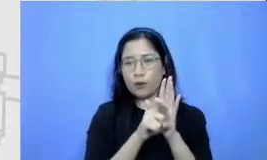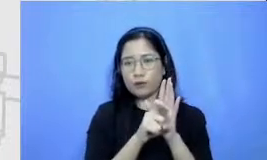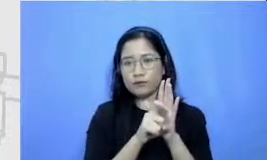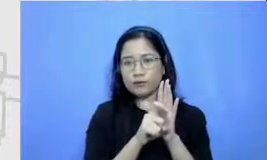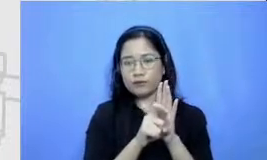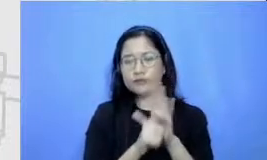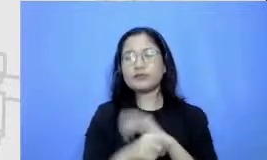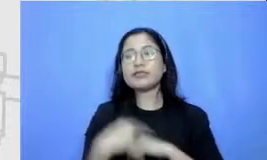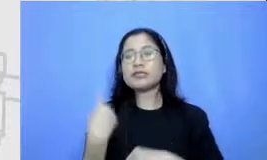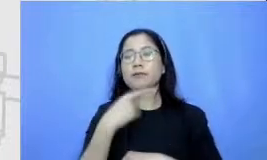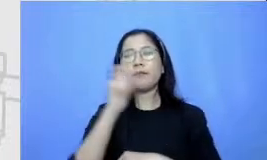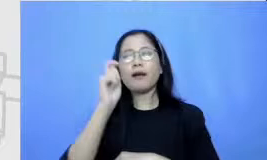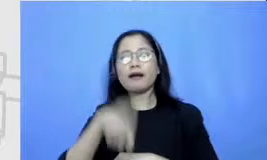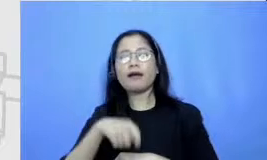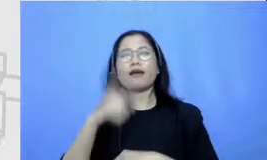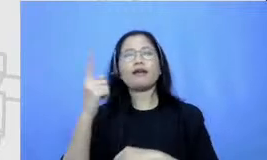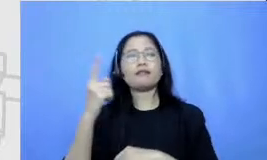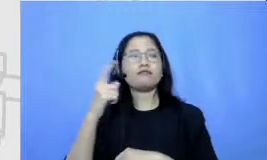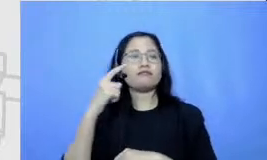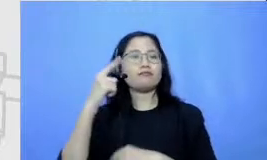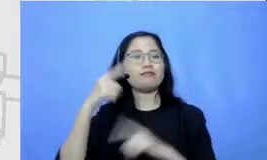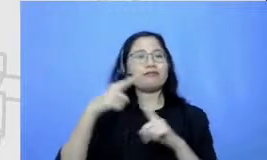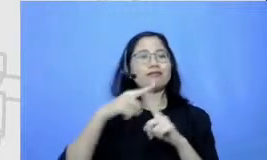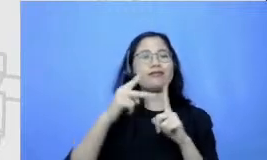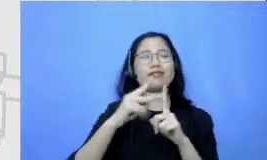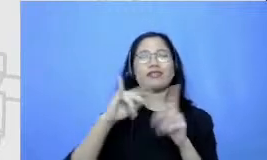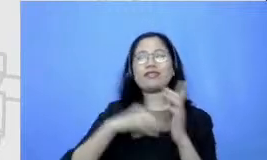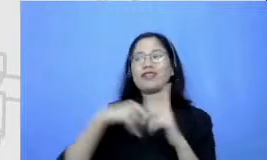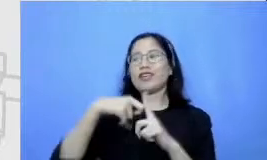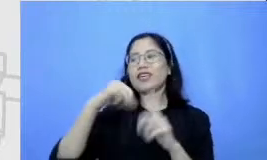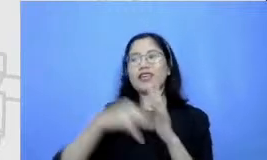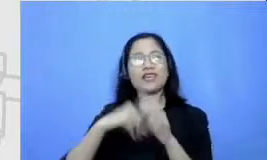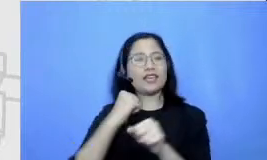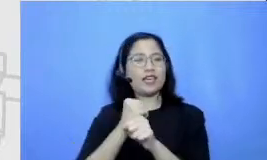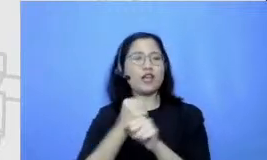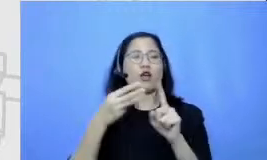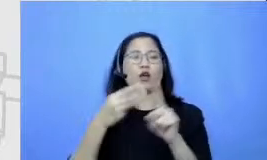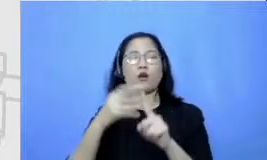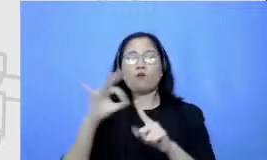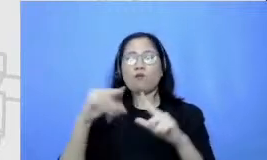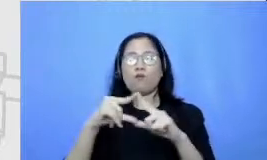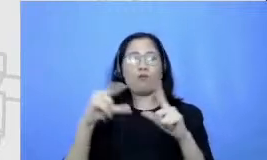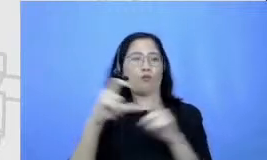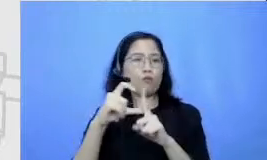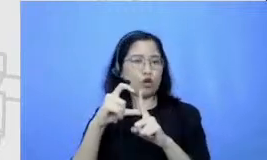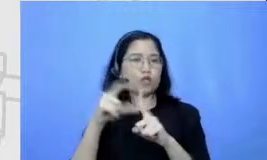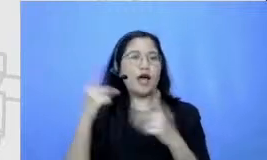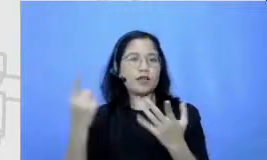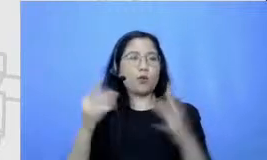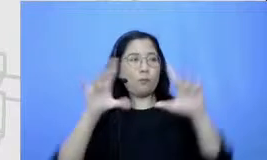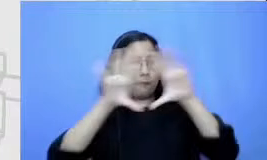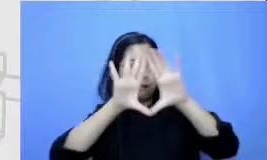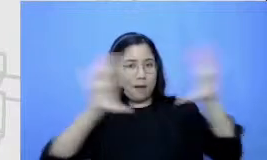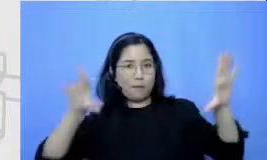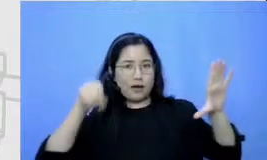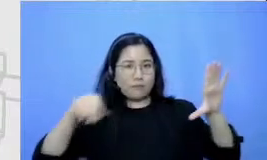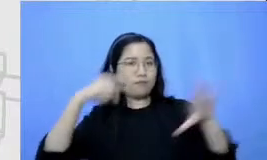board seperti Google Jambore sebagai alat bantu loncatan untuk murid membuat sebuah